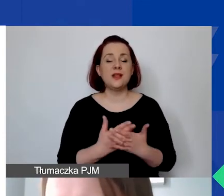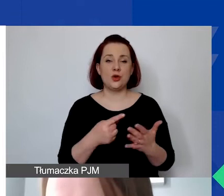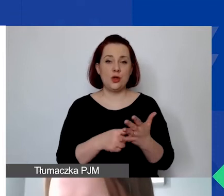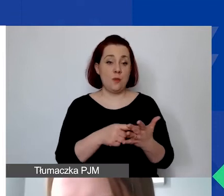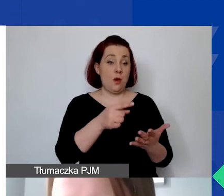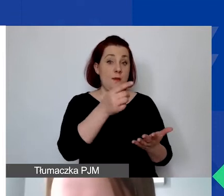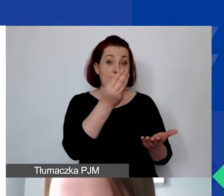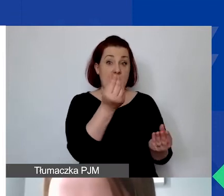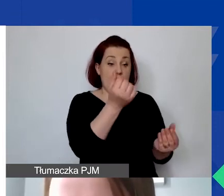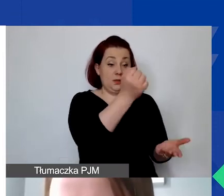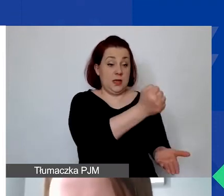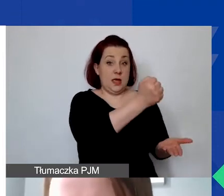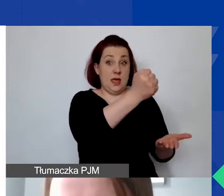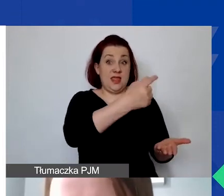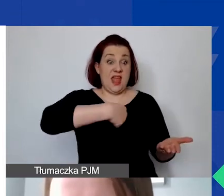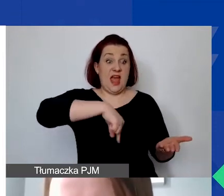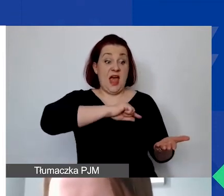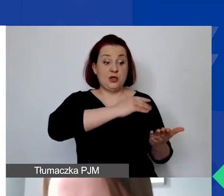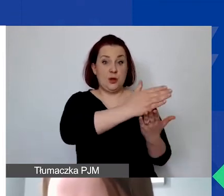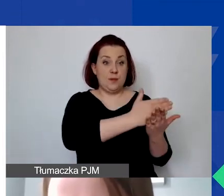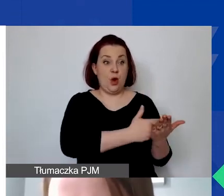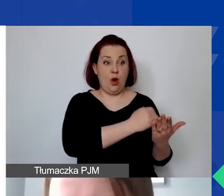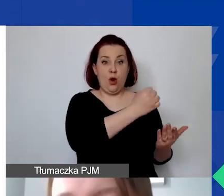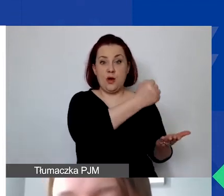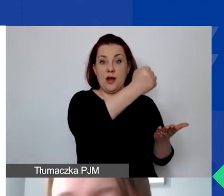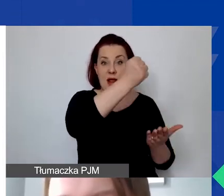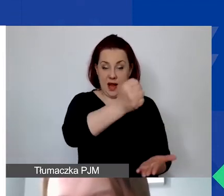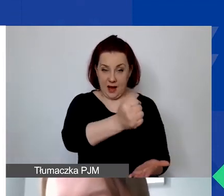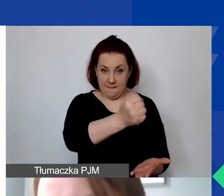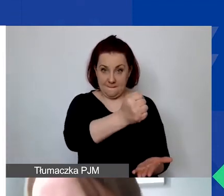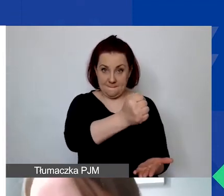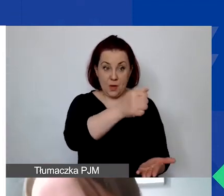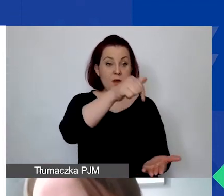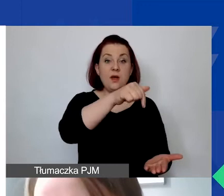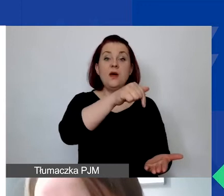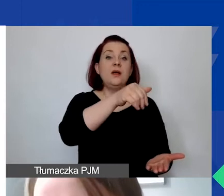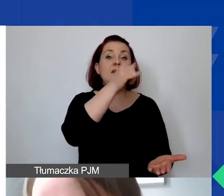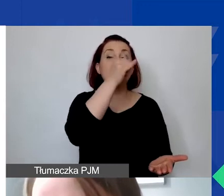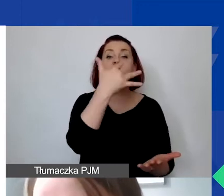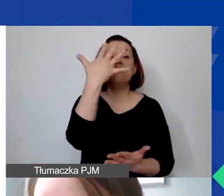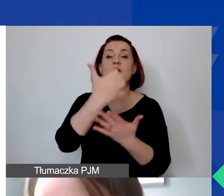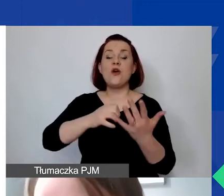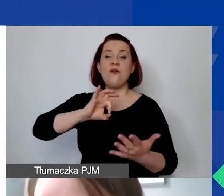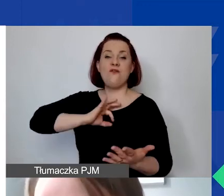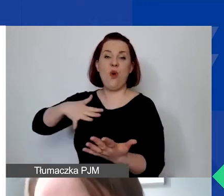w ramach naszego Programu Aktywni Obywatele - Fundusz Regionalny nie mogą być wykorzystywane jako wkład własny w innych projektach.